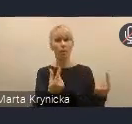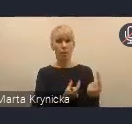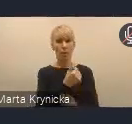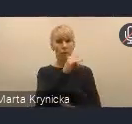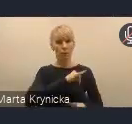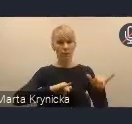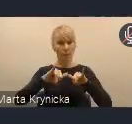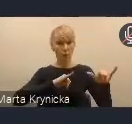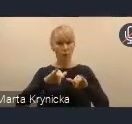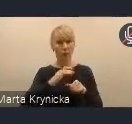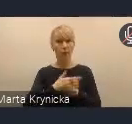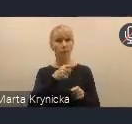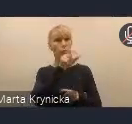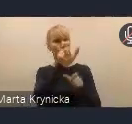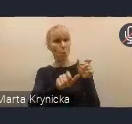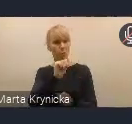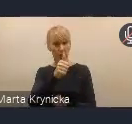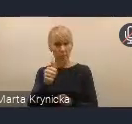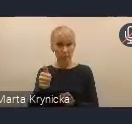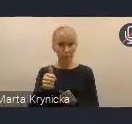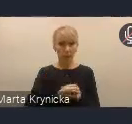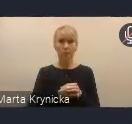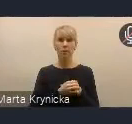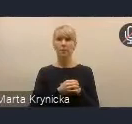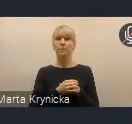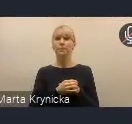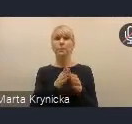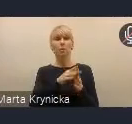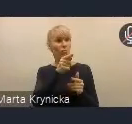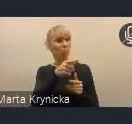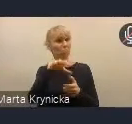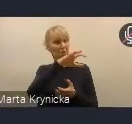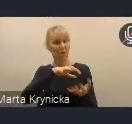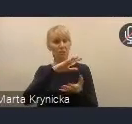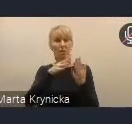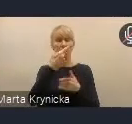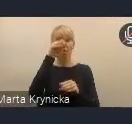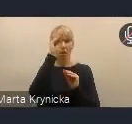z ekspertami ze świata nauki, z organizacjami społecznymi i gospodarczymi.